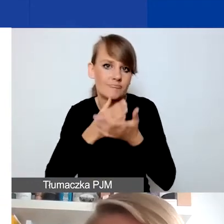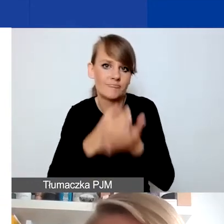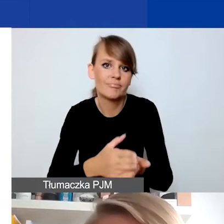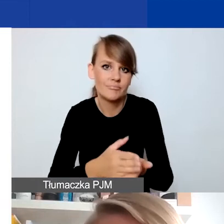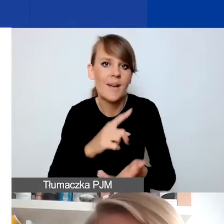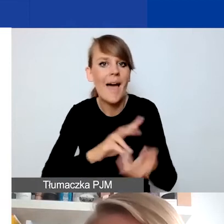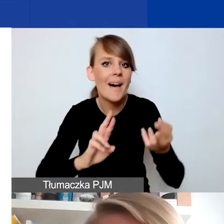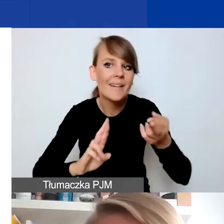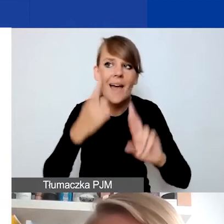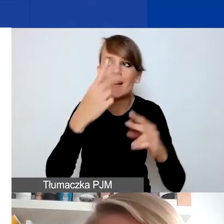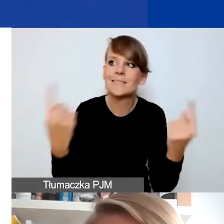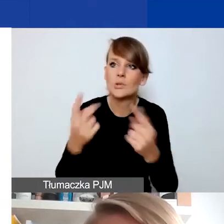jako reakcje na sytuację kryzysową.